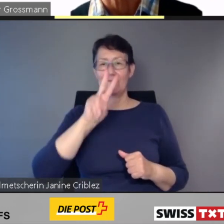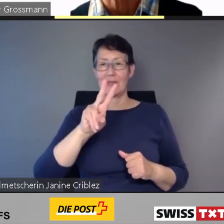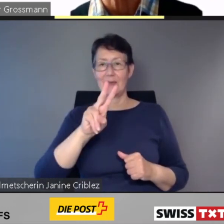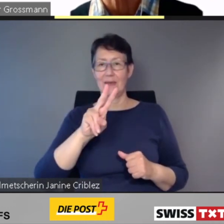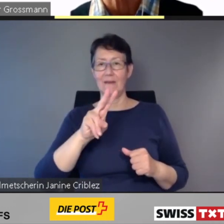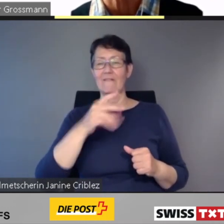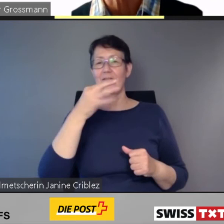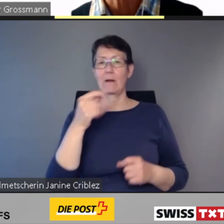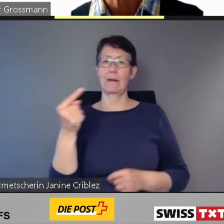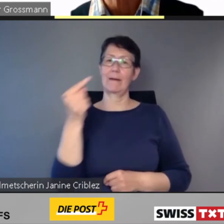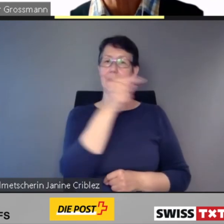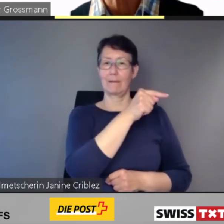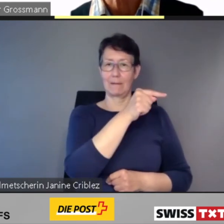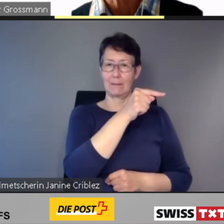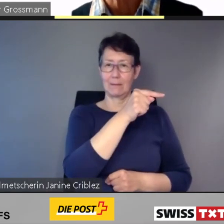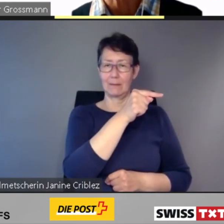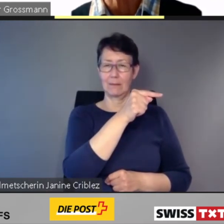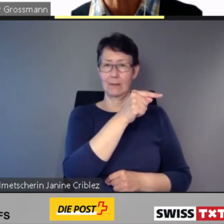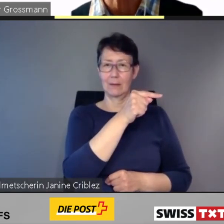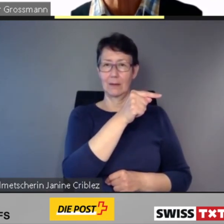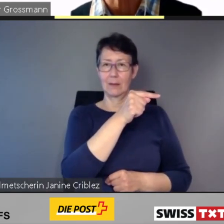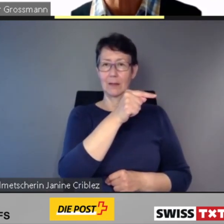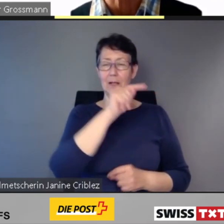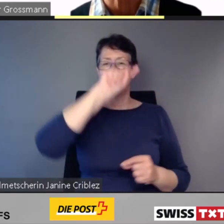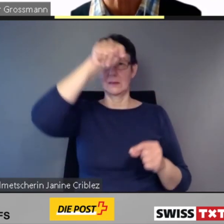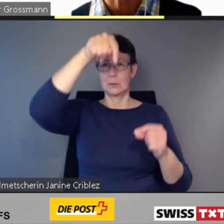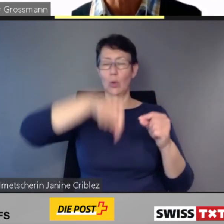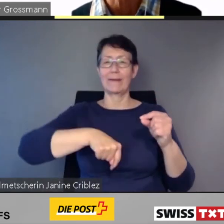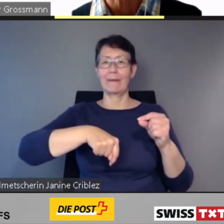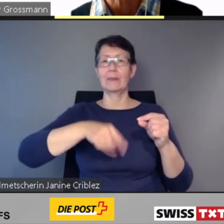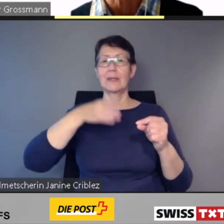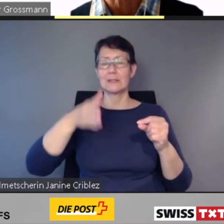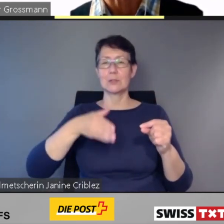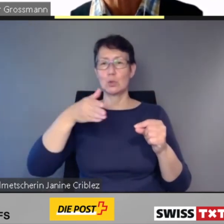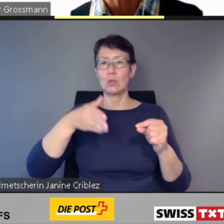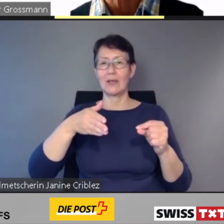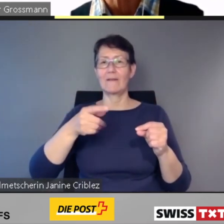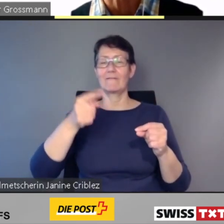sowie die durchgehenden Züge von und nach Italien.